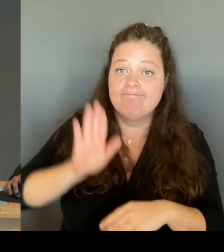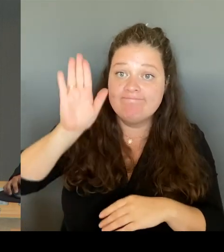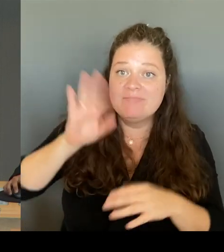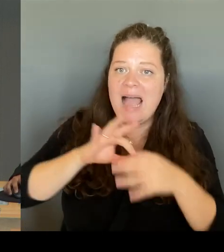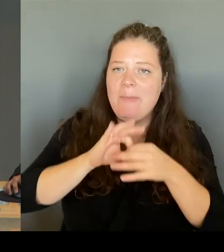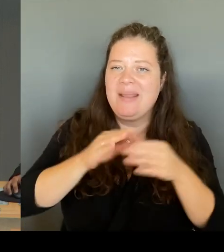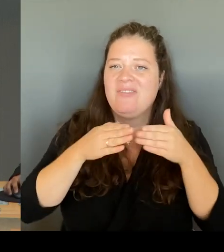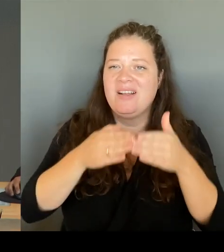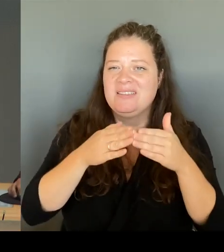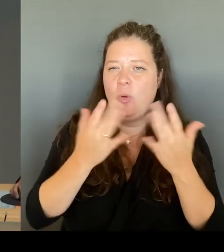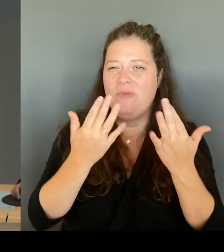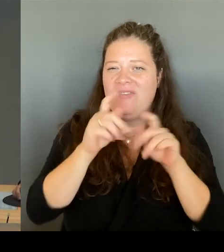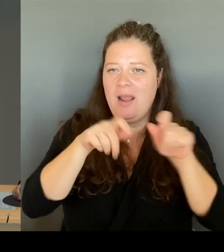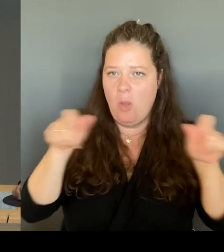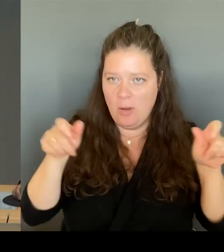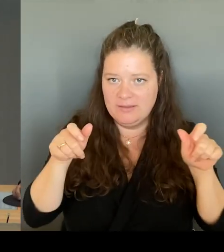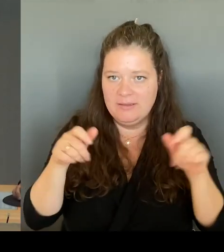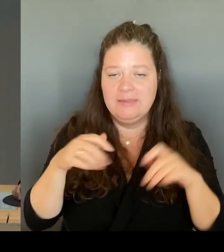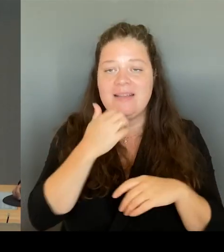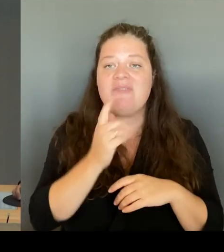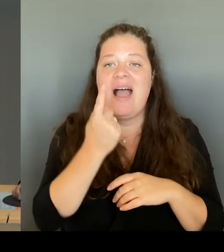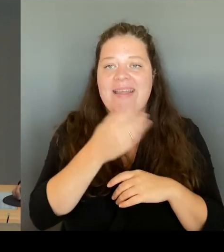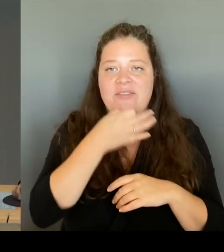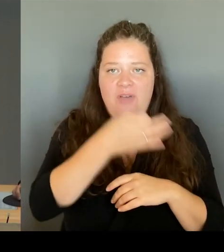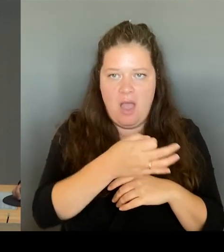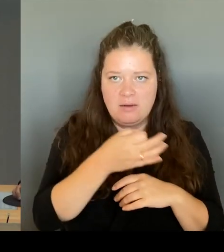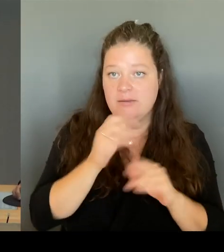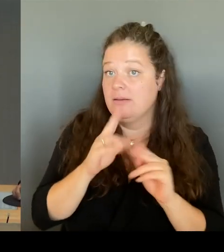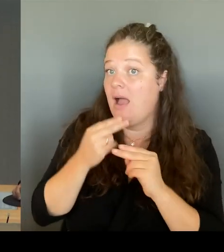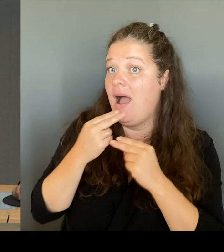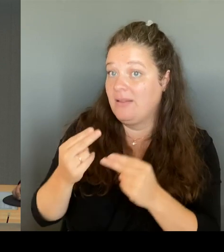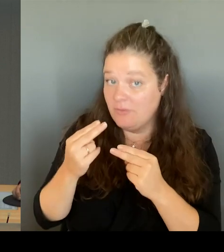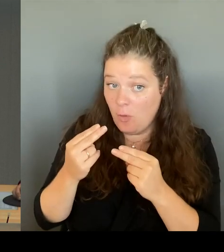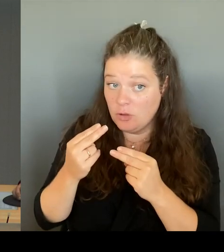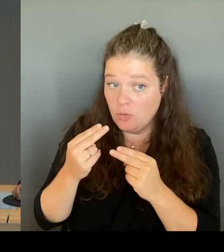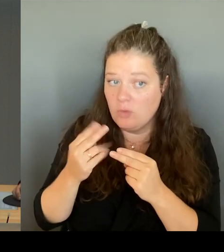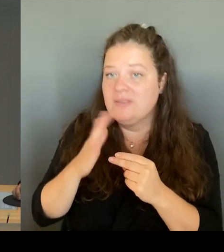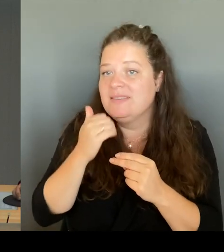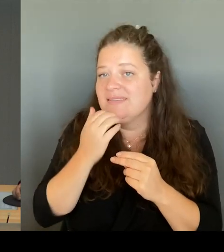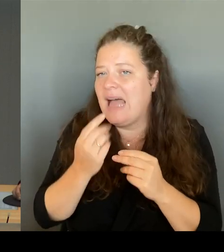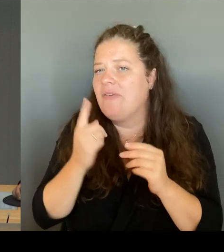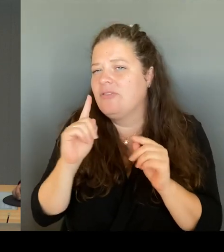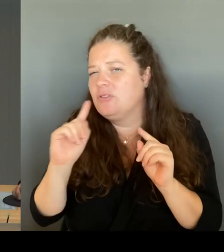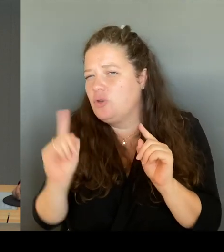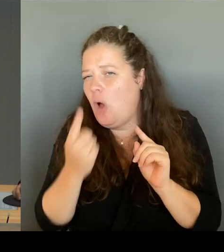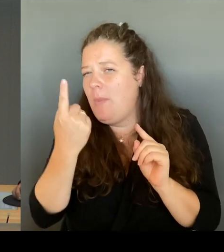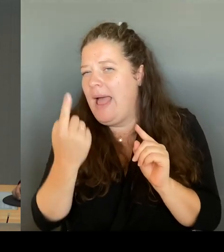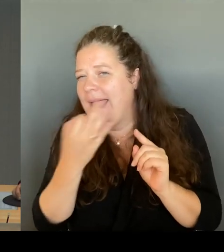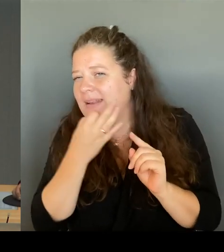eine Zusatzfrage dem anfragenden Mitglied zu und eine weitere Zusatzfrage kann von einem anderen Mitglied des Hauses gestellt werden.